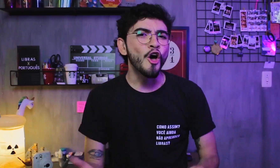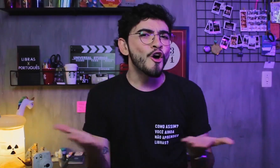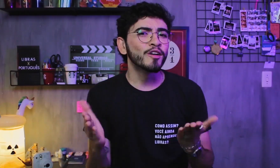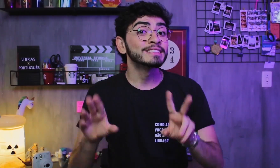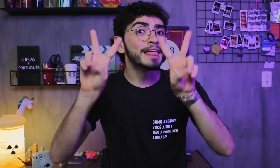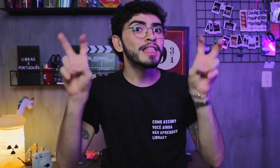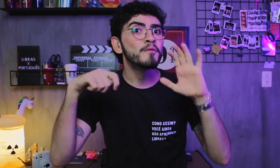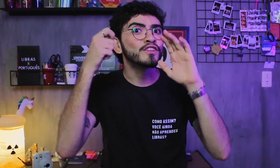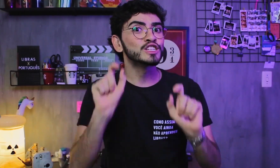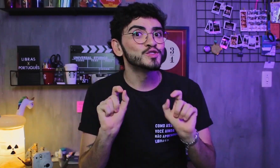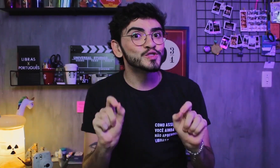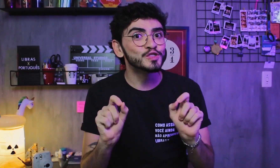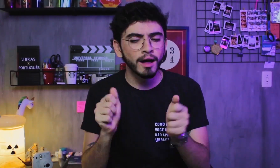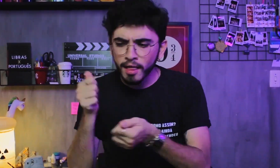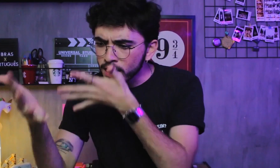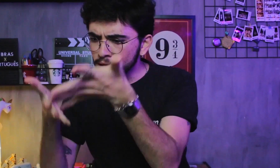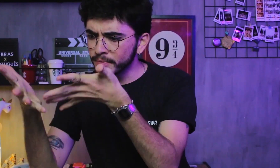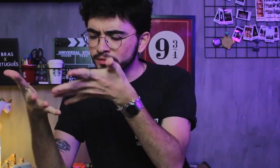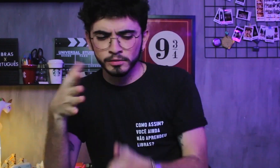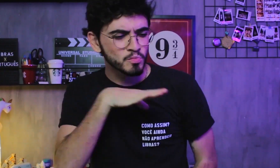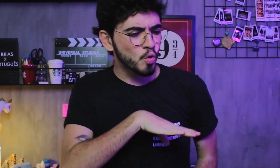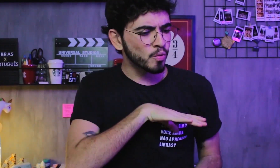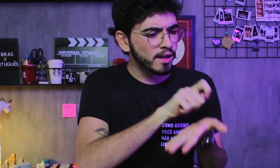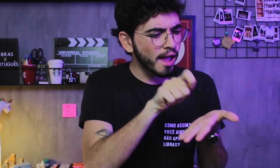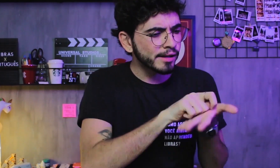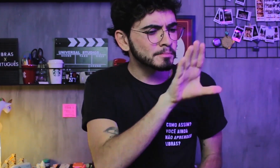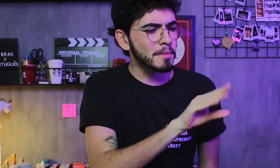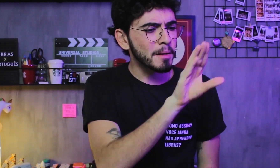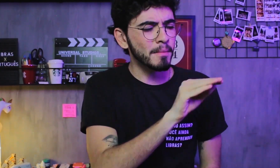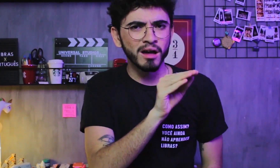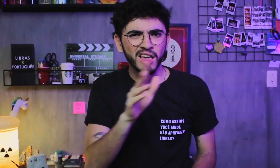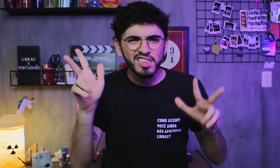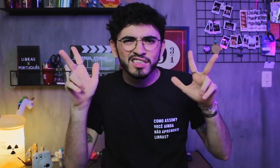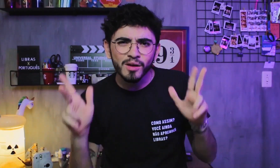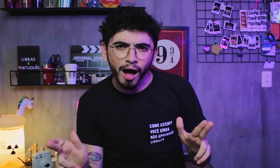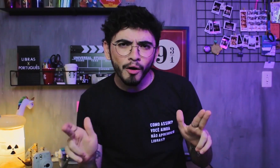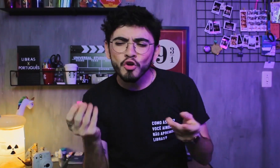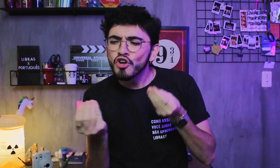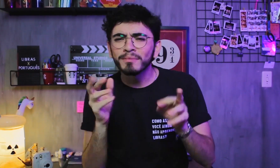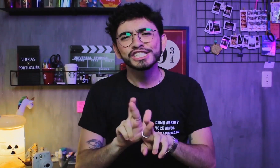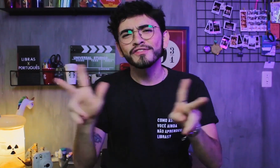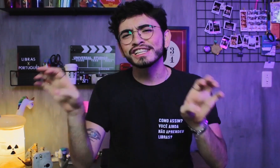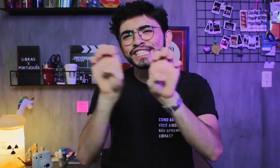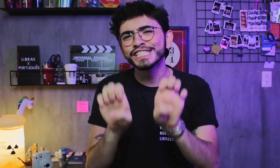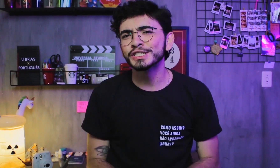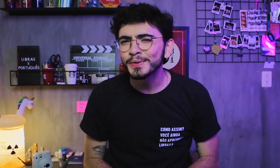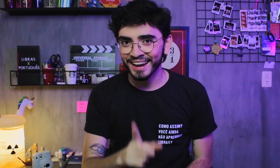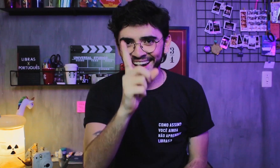Hoje vamos falar sobre a diferença nas estruturas da Libras e da Língua Portuguesa.